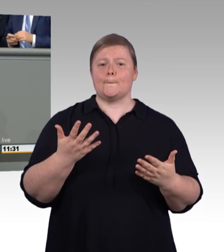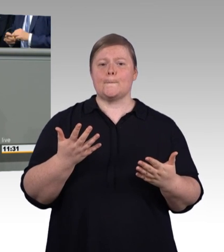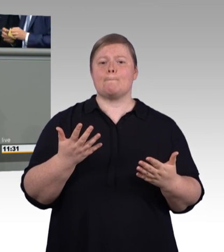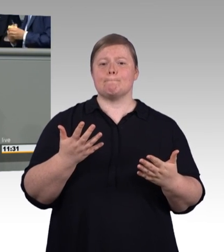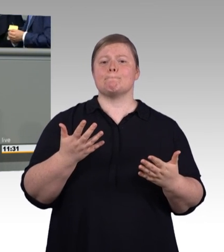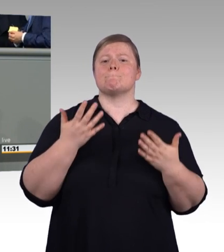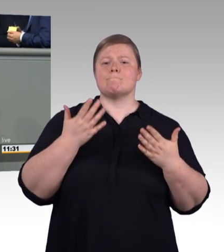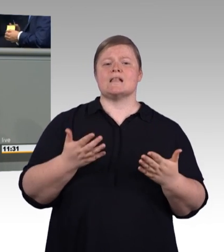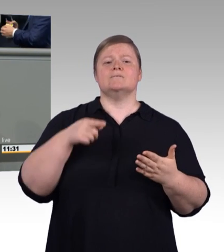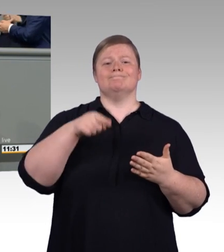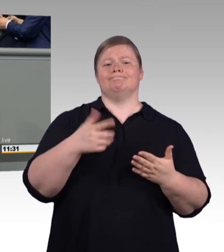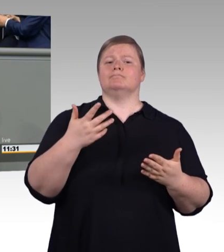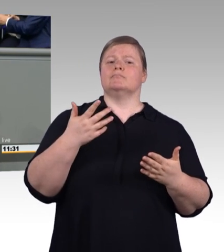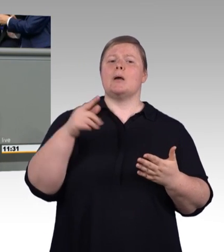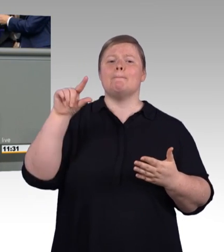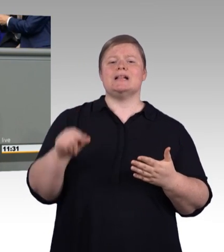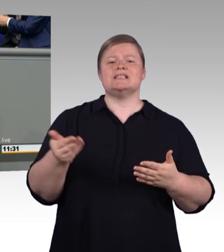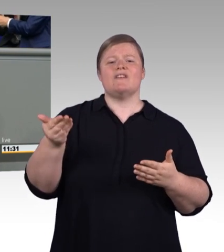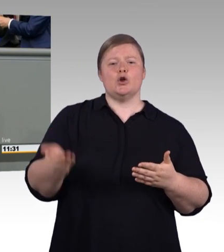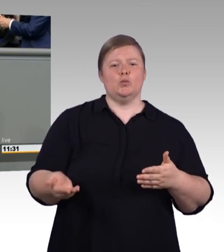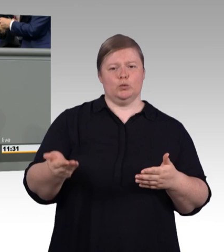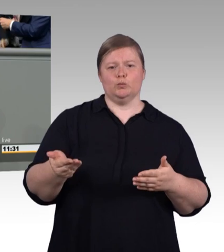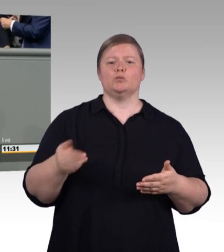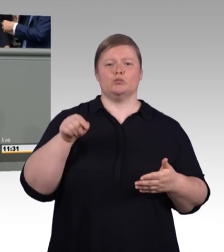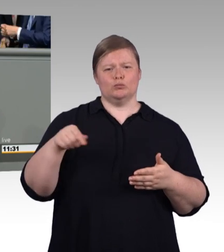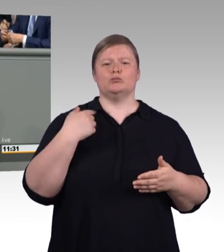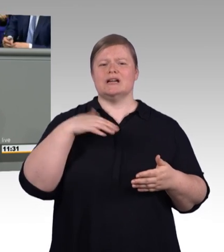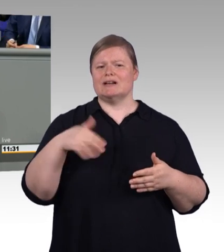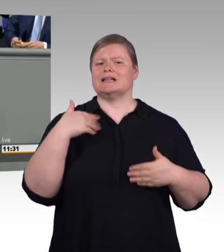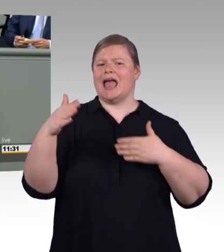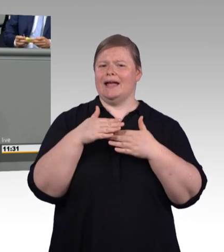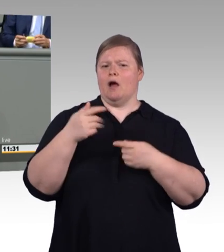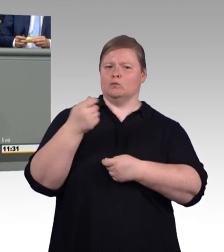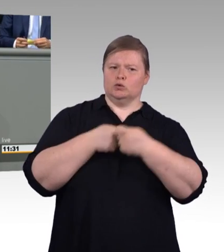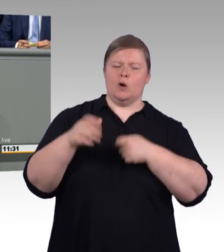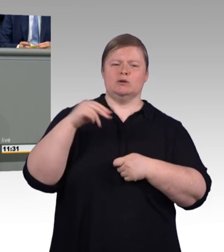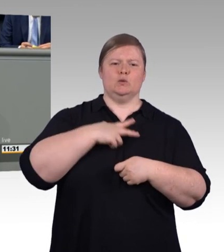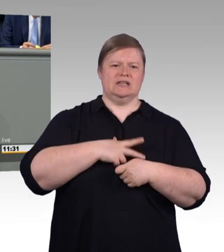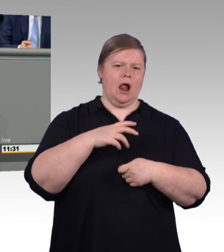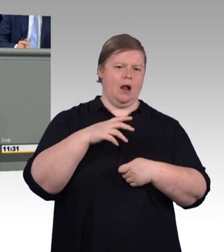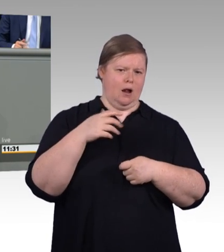denn die Mindestvergütung stärkt nicht nur die berufliche Bildung, sondern auch die Sozialpartnerschaft.